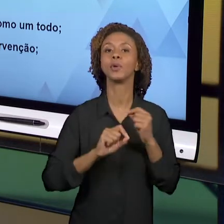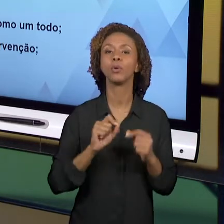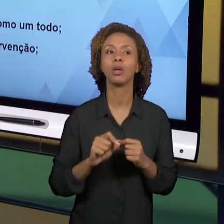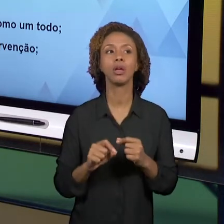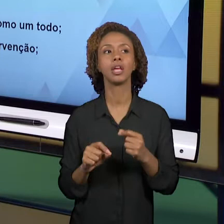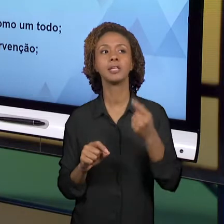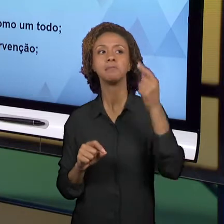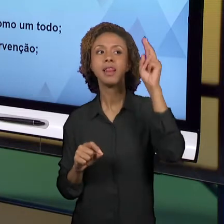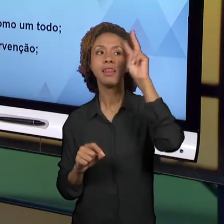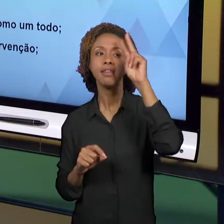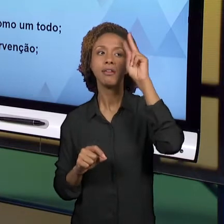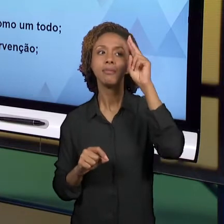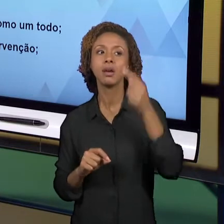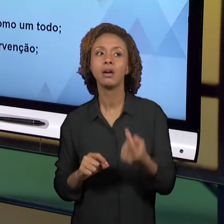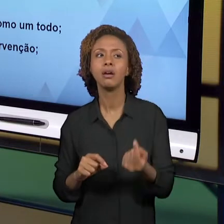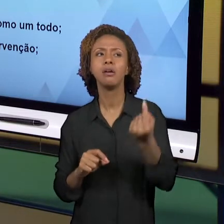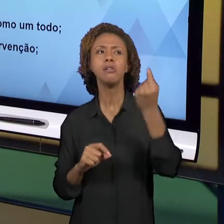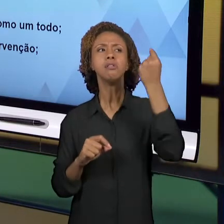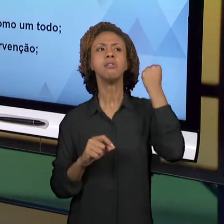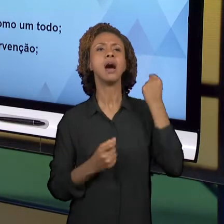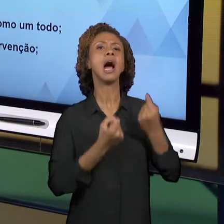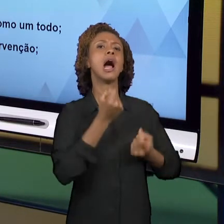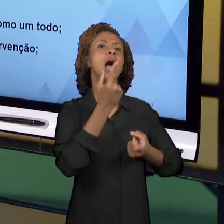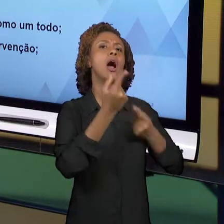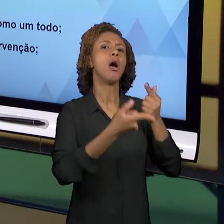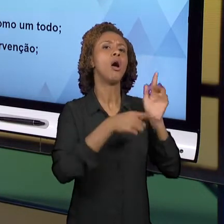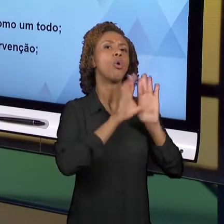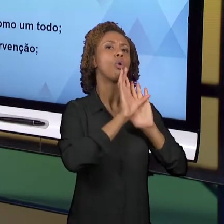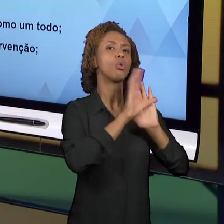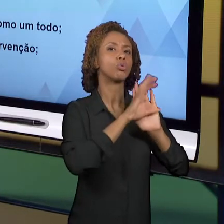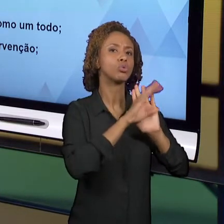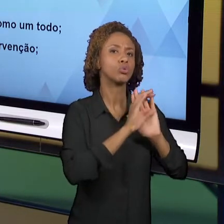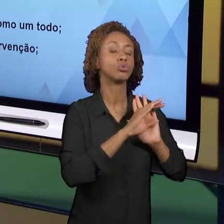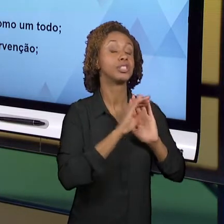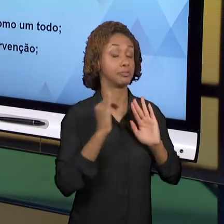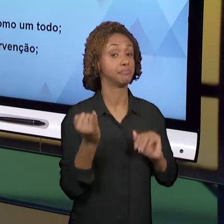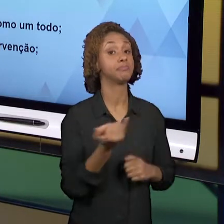CONSIDERAMOS CENTRAIS. NÓS TAMBÉM FALAMOS SOBRE A